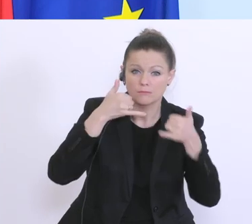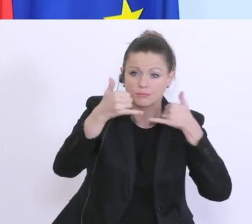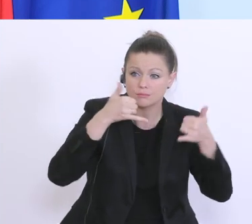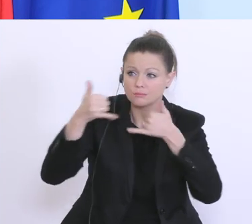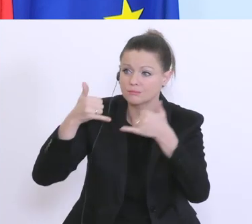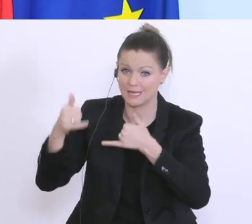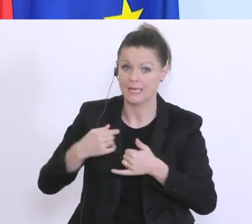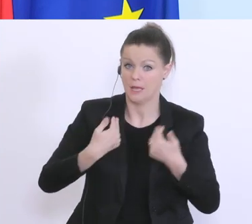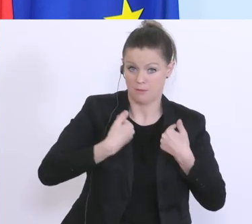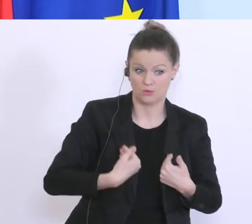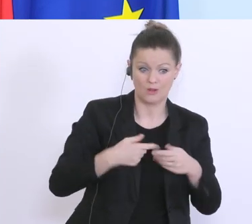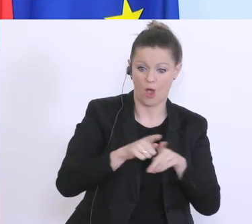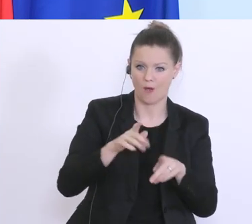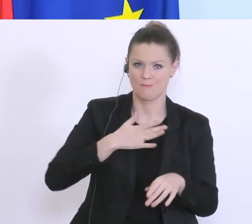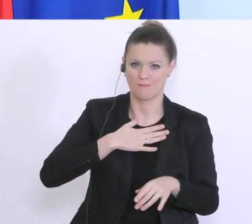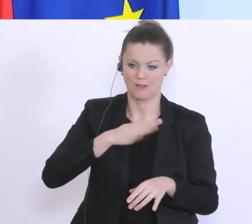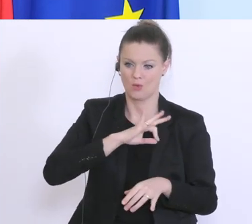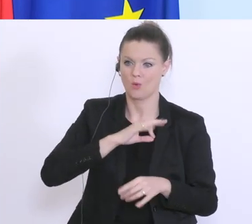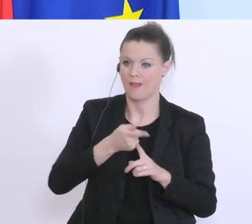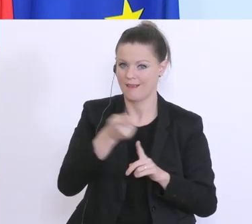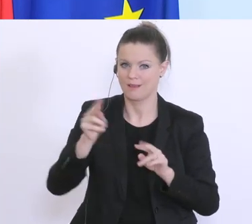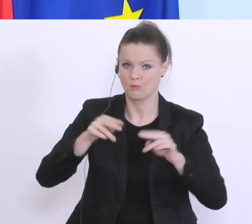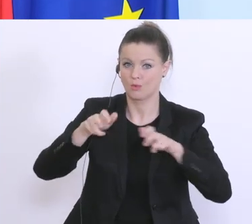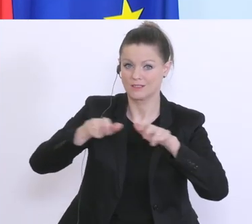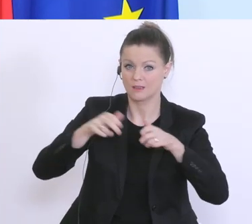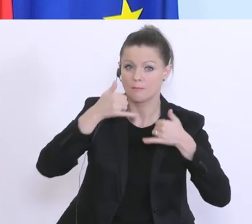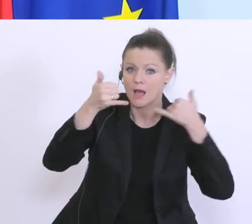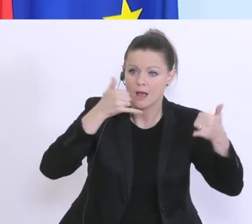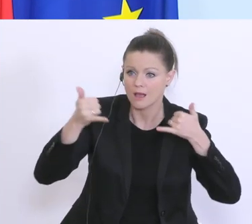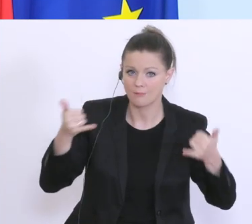viele anderer meiner Kolleginnen und Kollegen der Bundesregierung. Und wir wollen auch alle